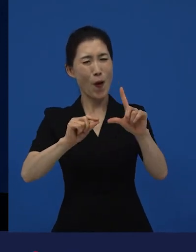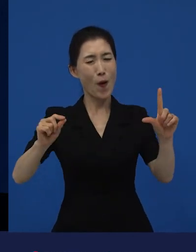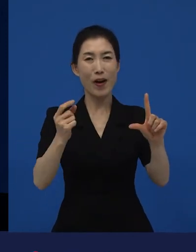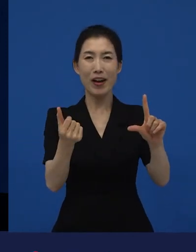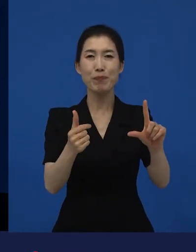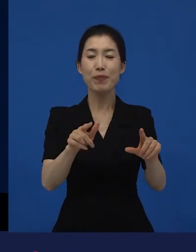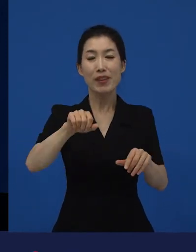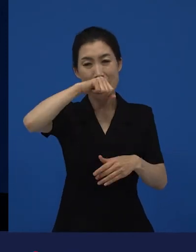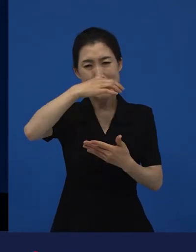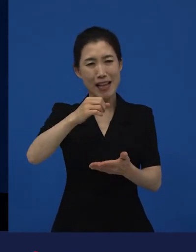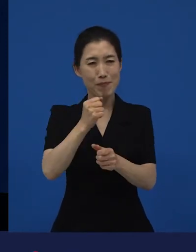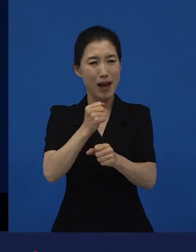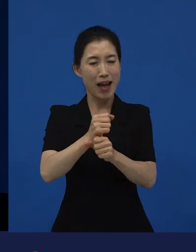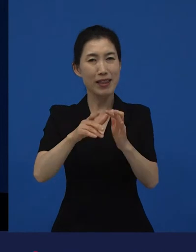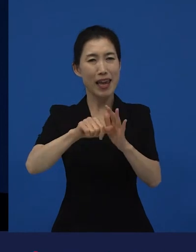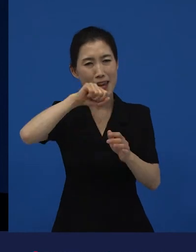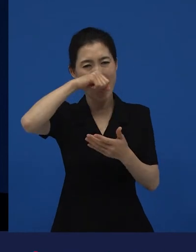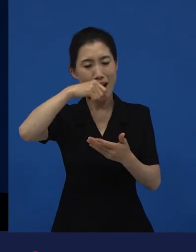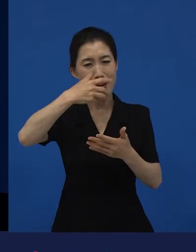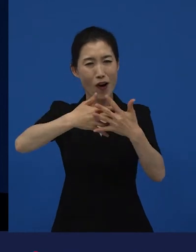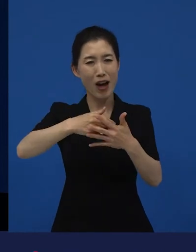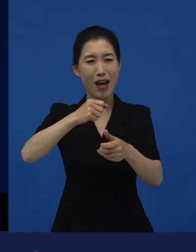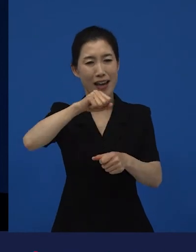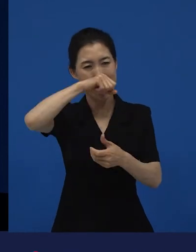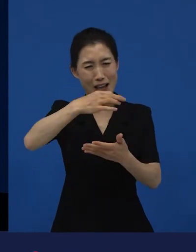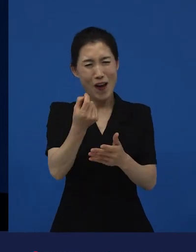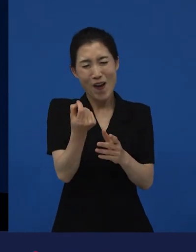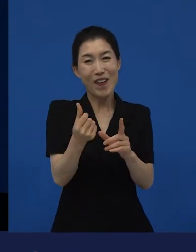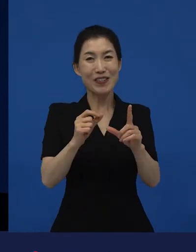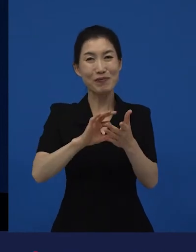저예산으로 만들어져서 30개관에서 개봉했던 작품입니다.